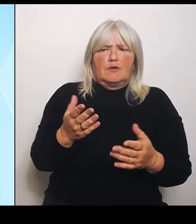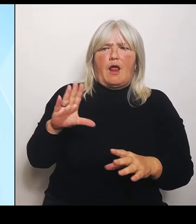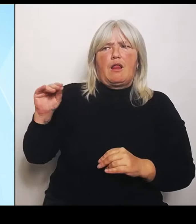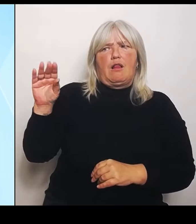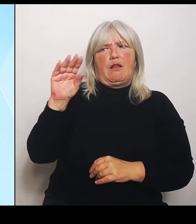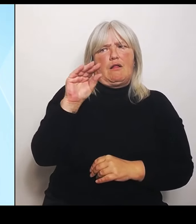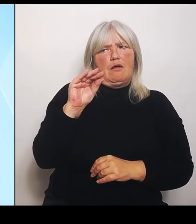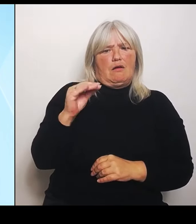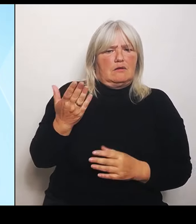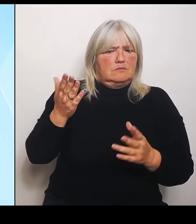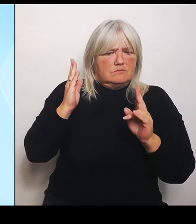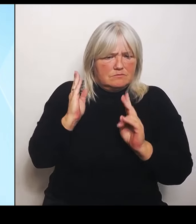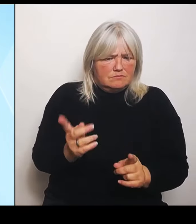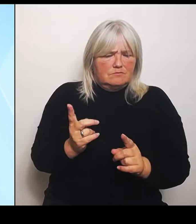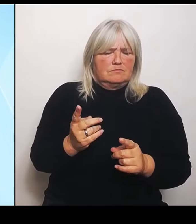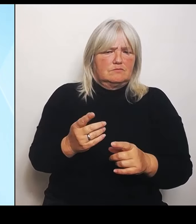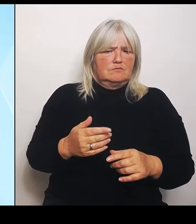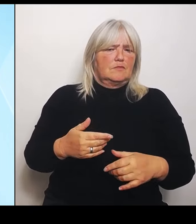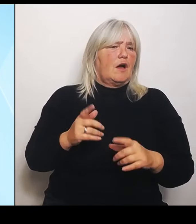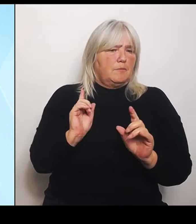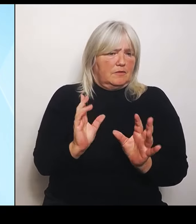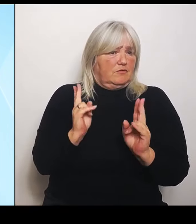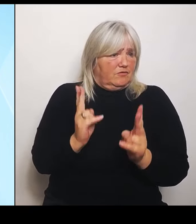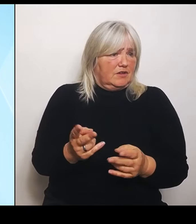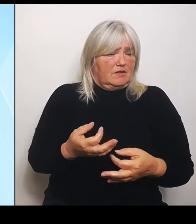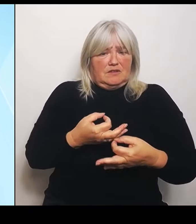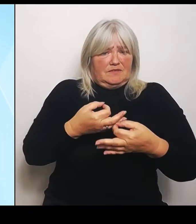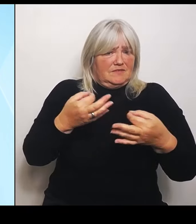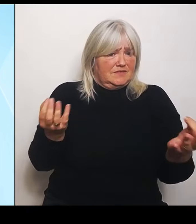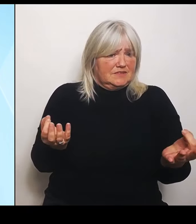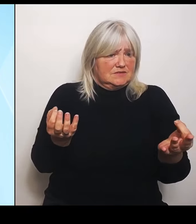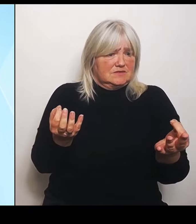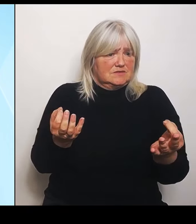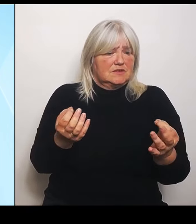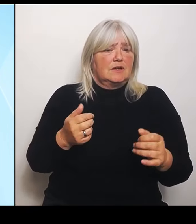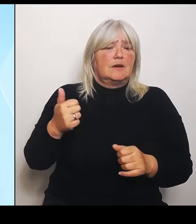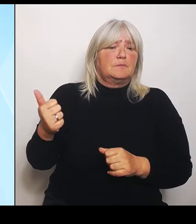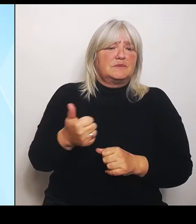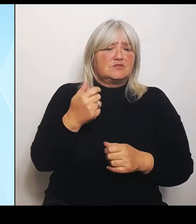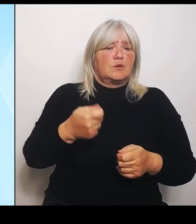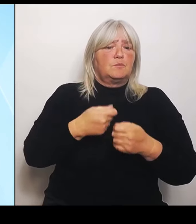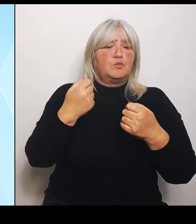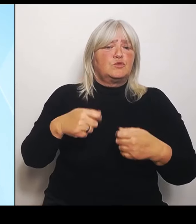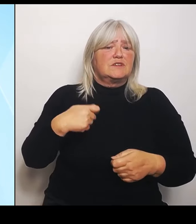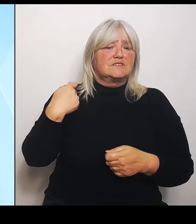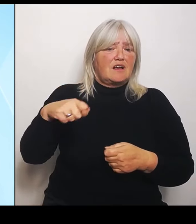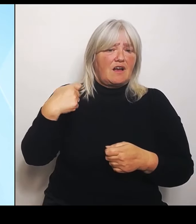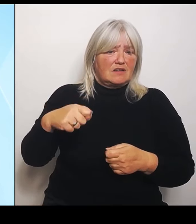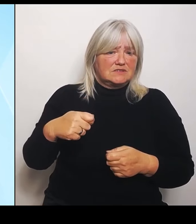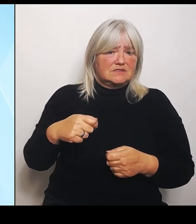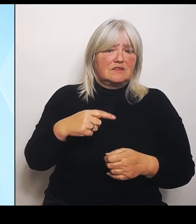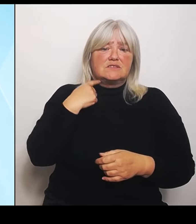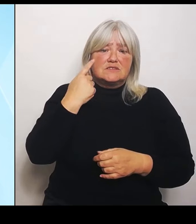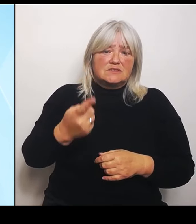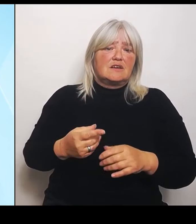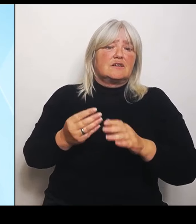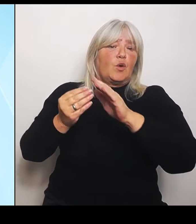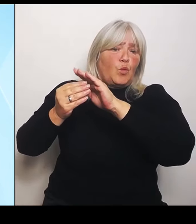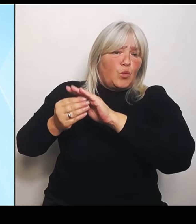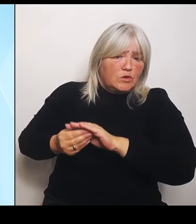Insbesondere hatte der Bundeskanzler explizit Unterstützung und Hilfe angeboten. Allerdings ist nichts davon bisher